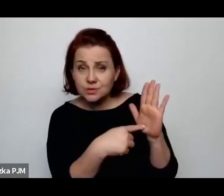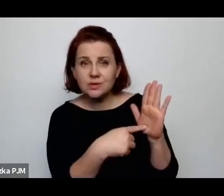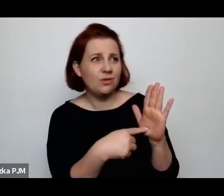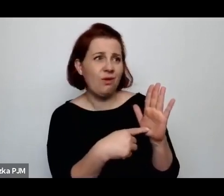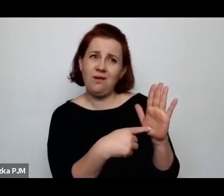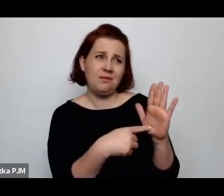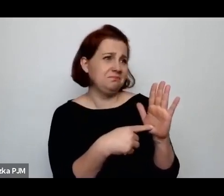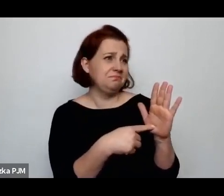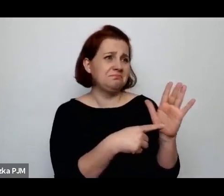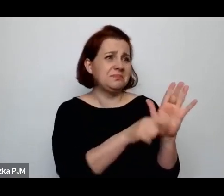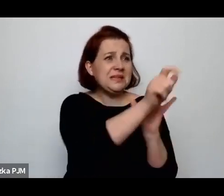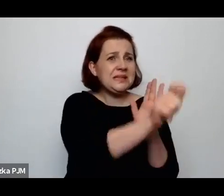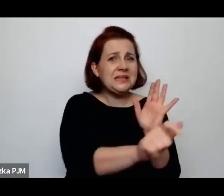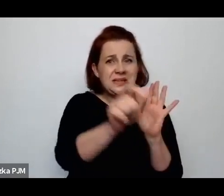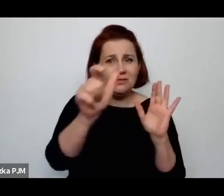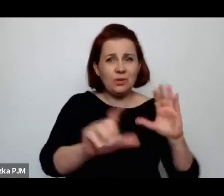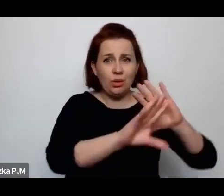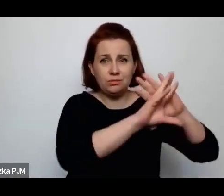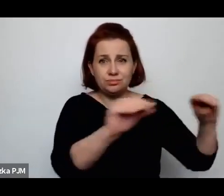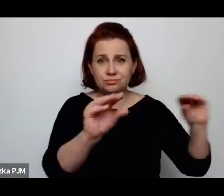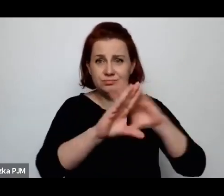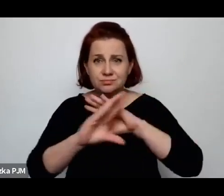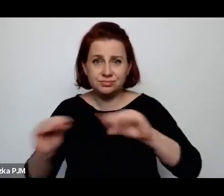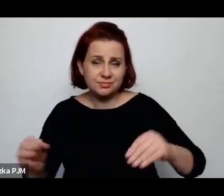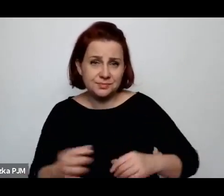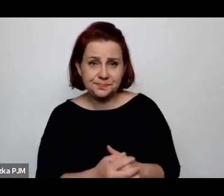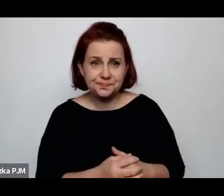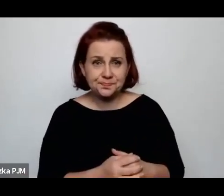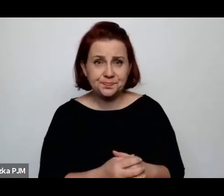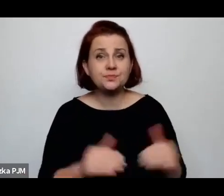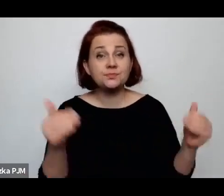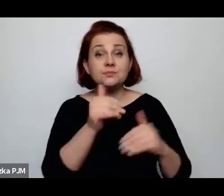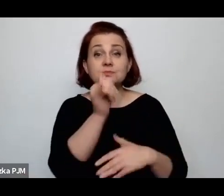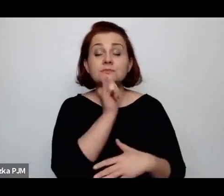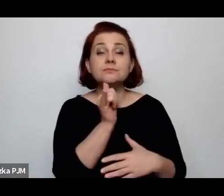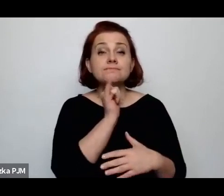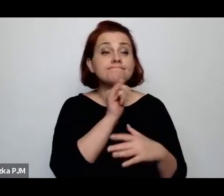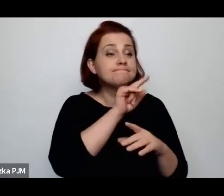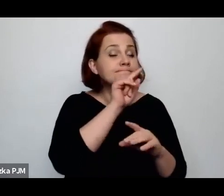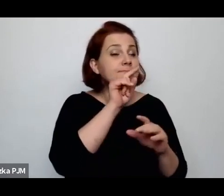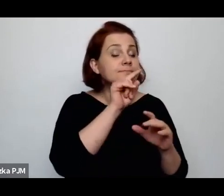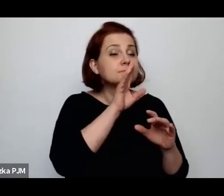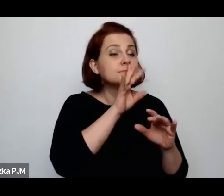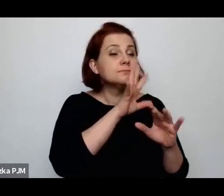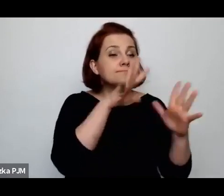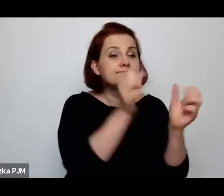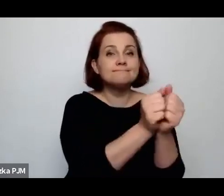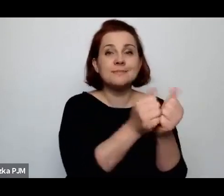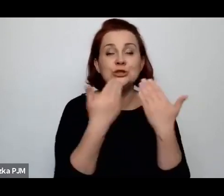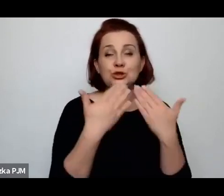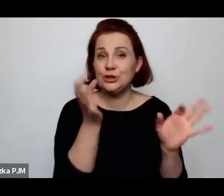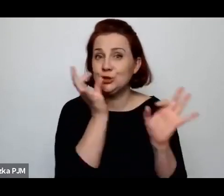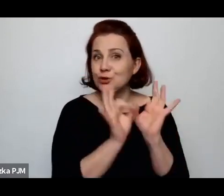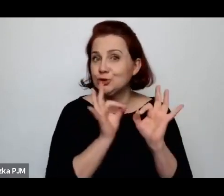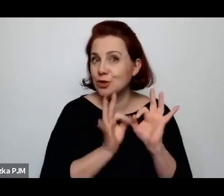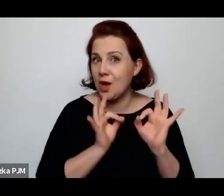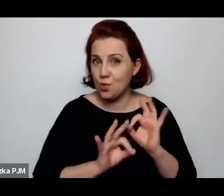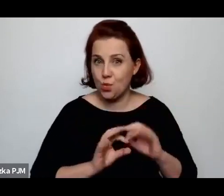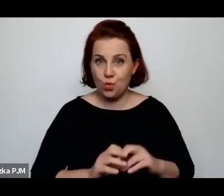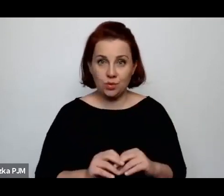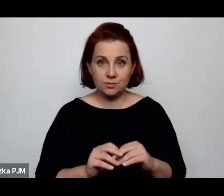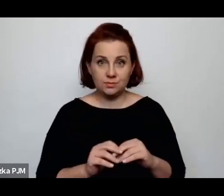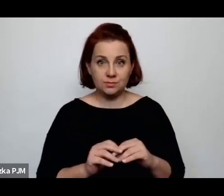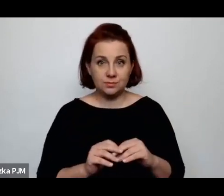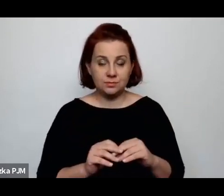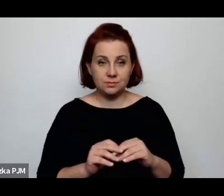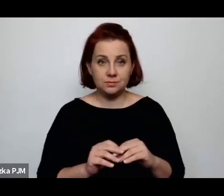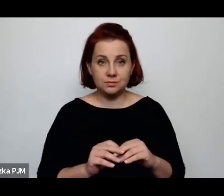gdzieś możemy próbować właśnie docierać do niego przez szczegóły, jeśli zostają tutaj zachowane.